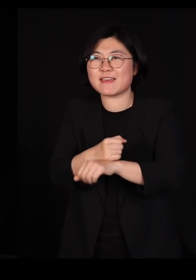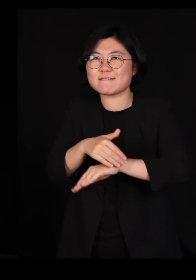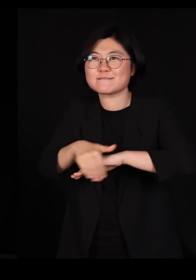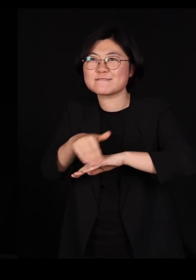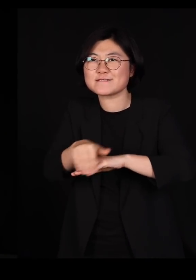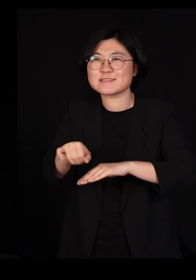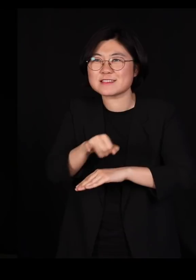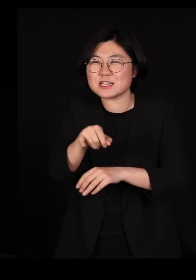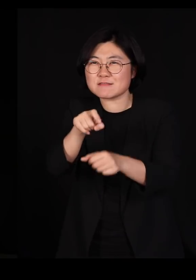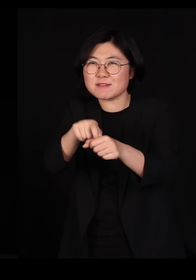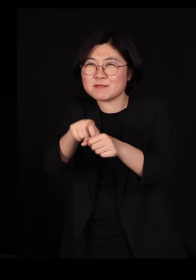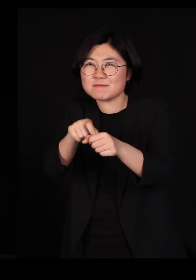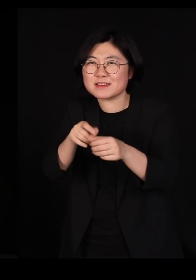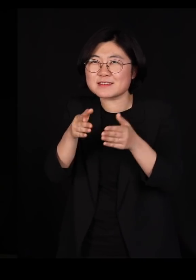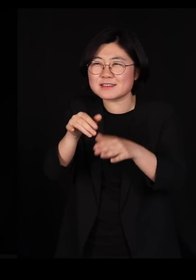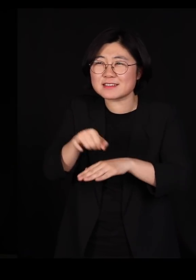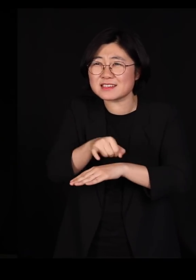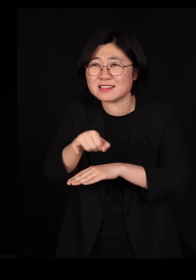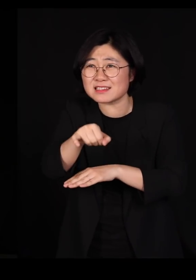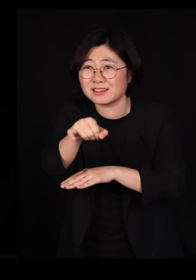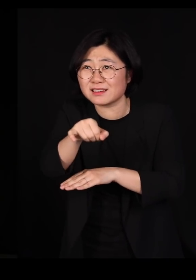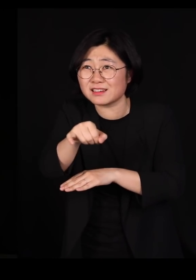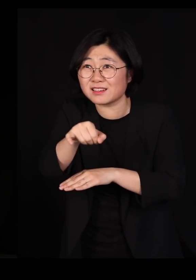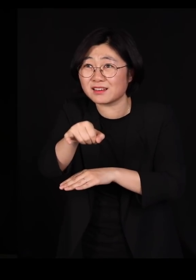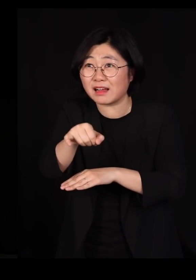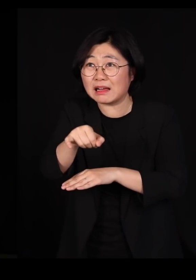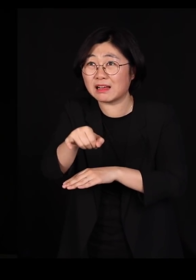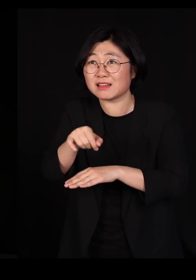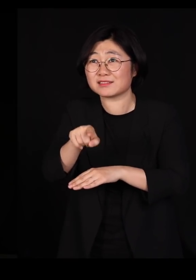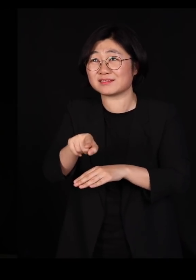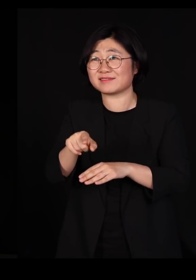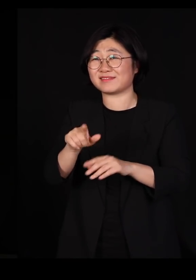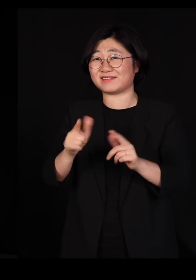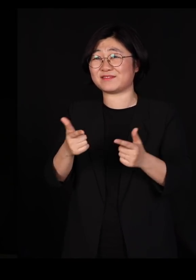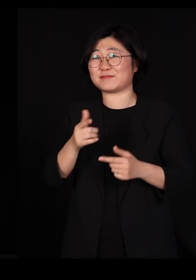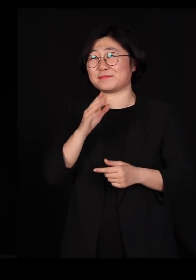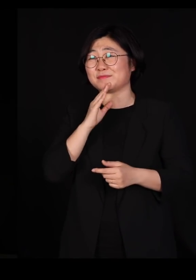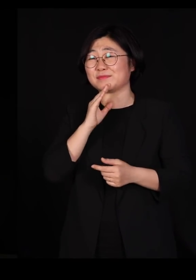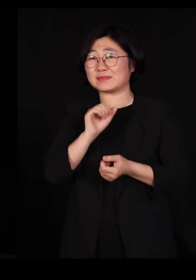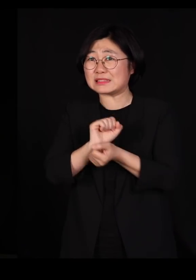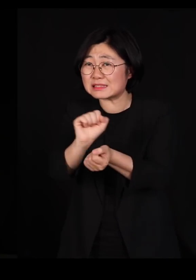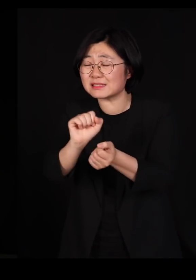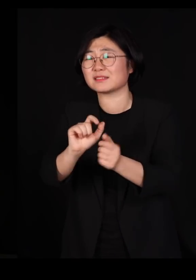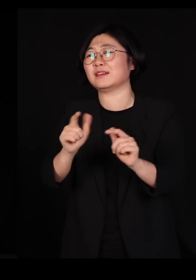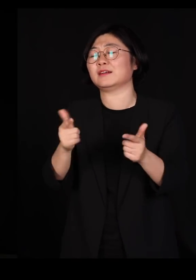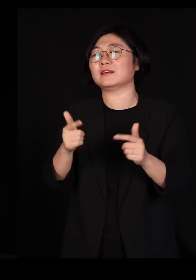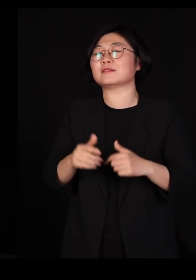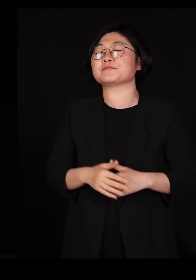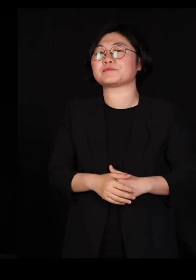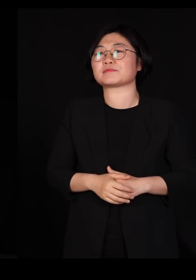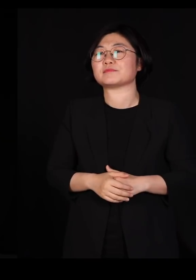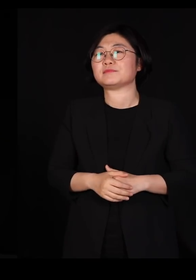그래서 걸어서 목표지향적으로 달려가서 그 사람을 감염시킬 수 있는 게 아닙니다